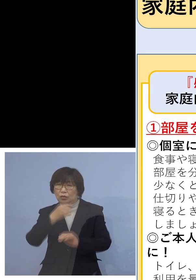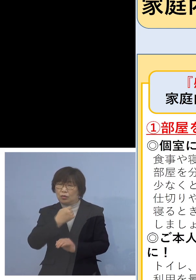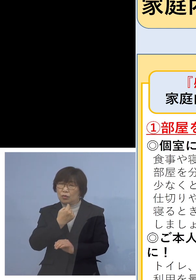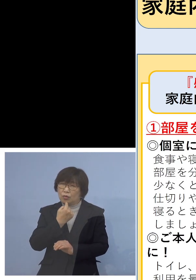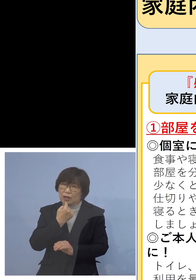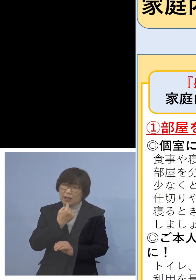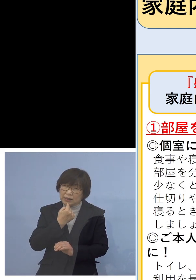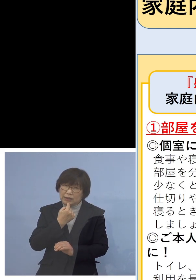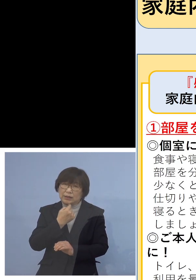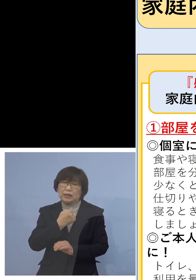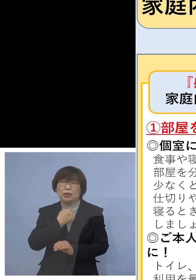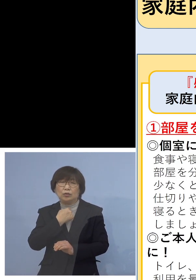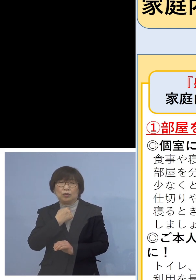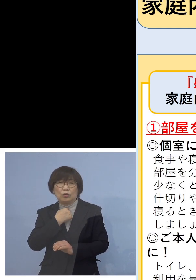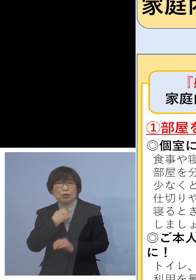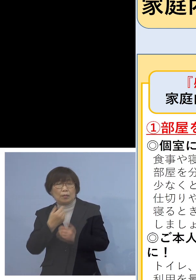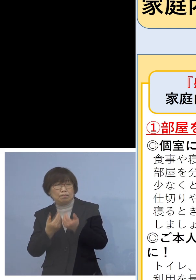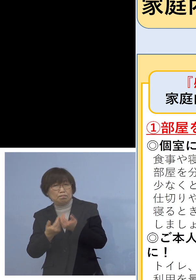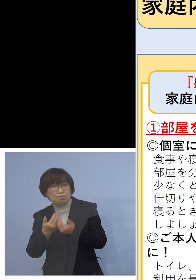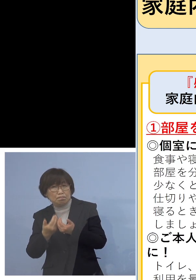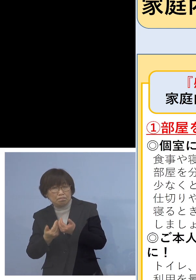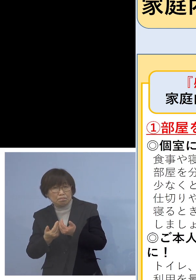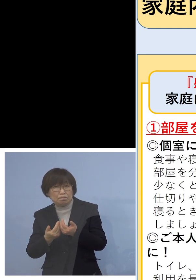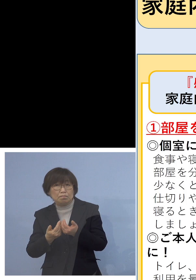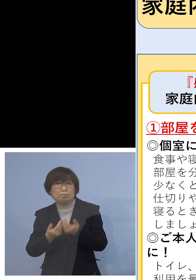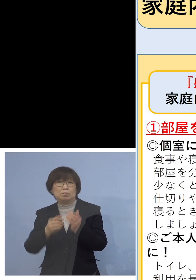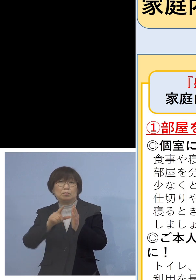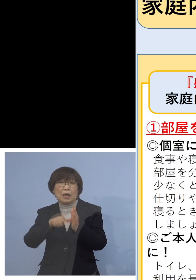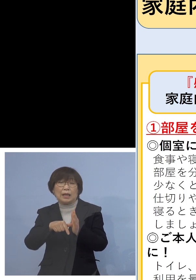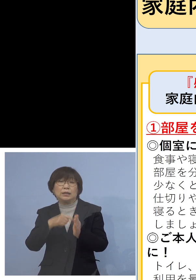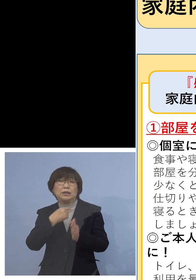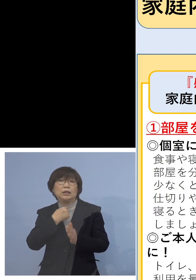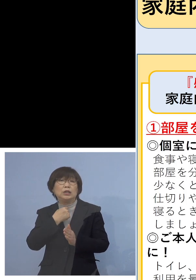こうした場合も特に今回 喉がいがらっぽいというのが